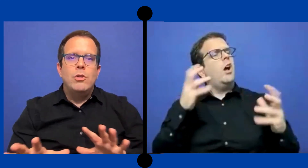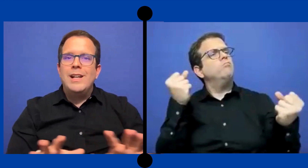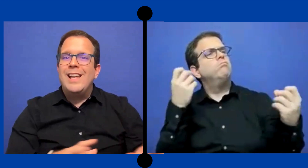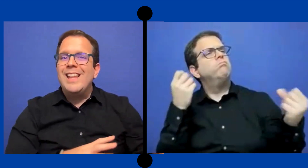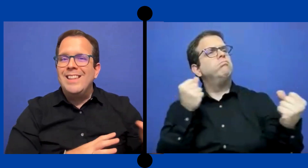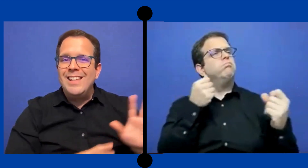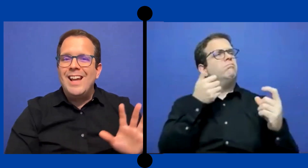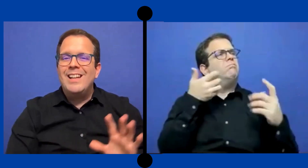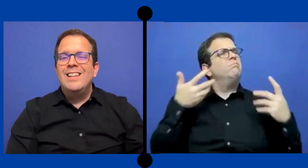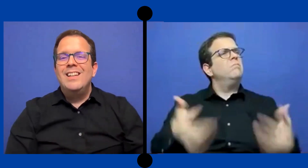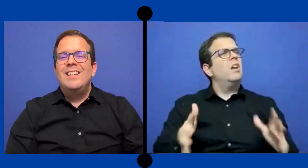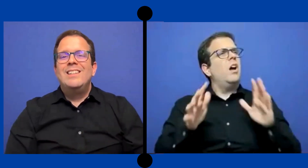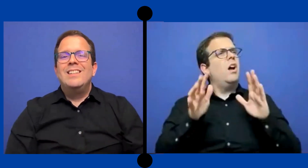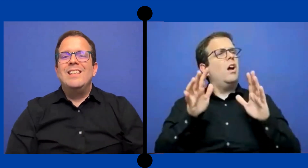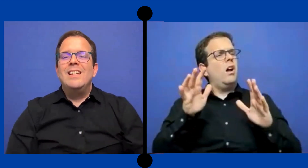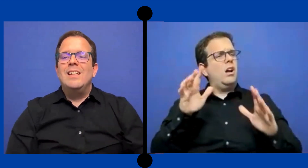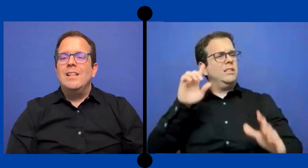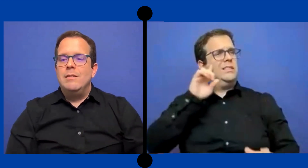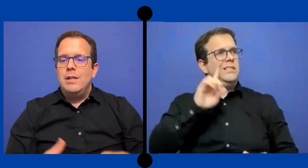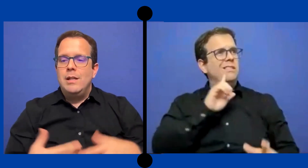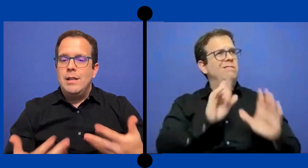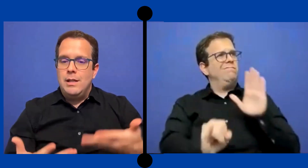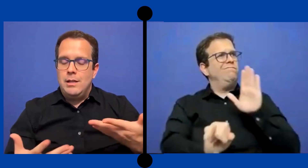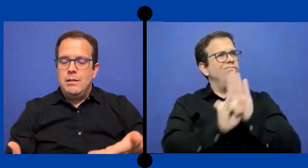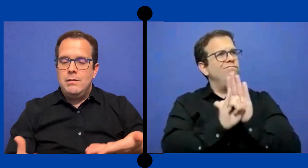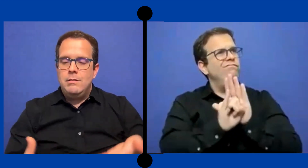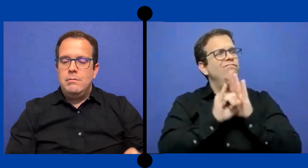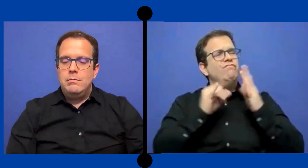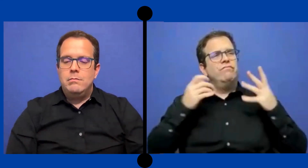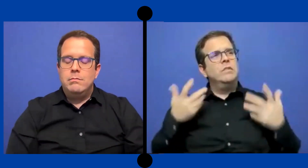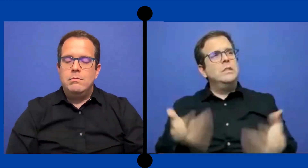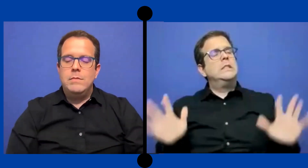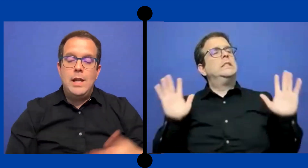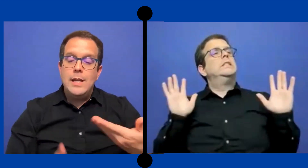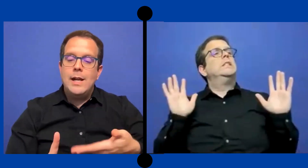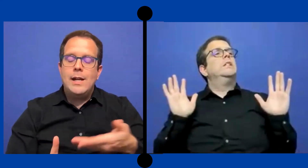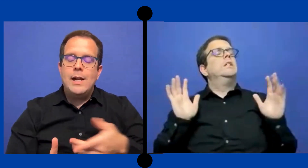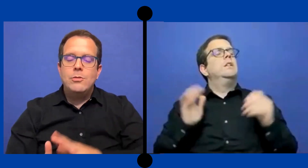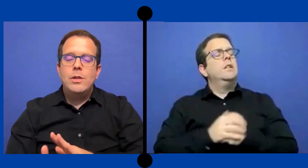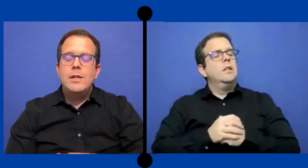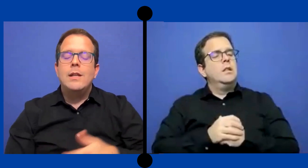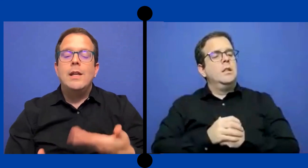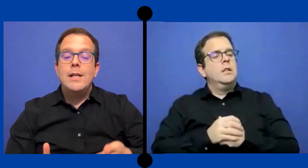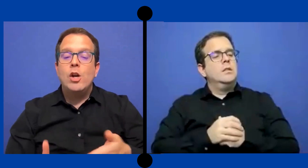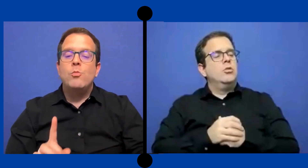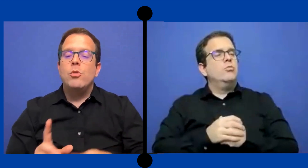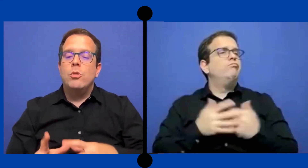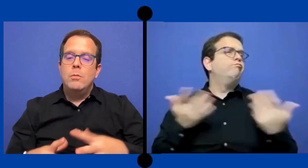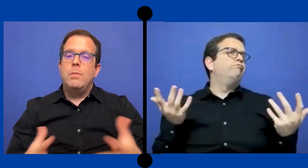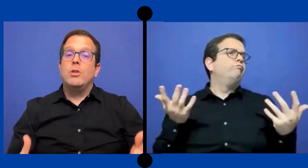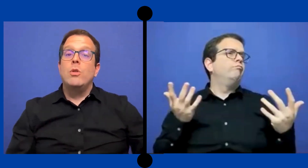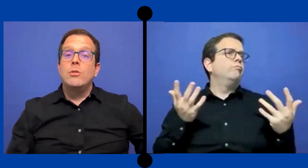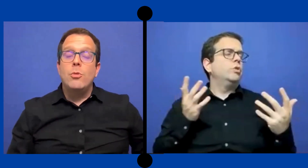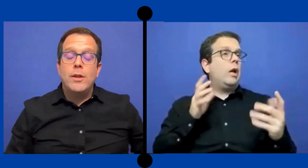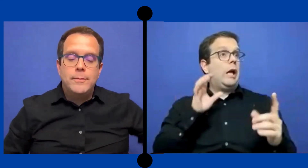con la identidad de ella, en el caso de ella-- de ella ... como persona sorda.